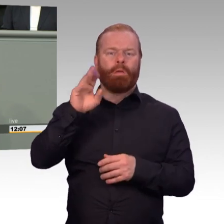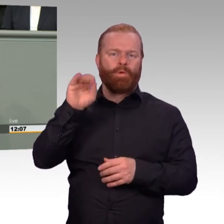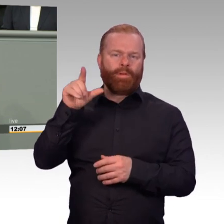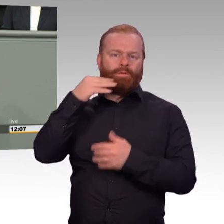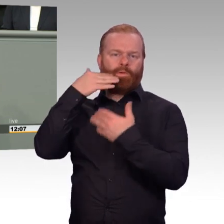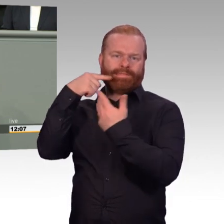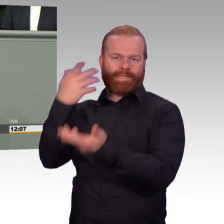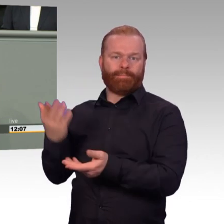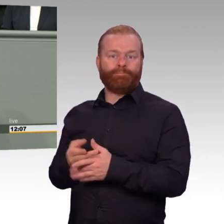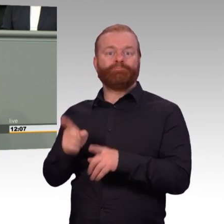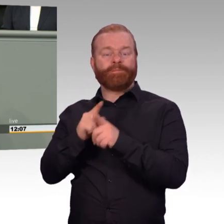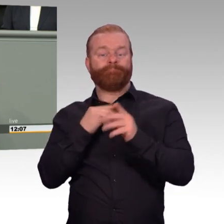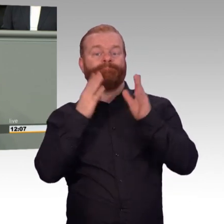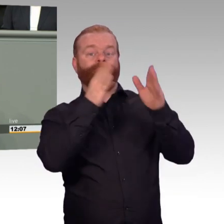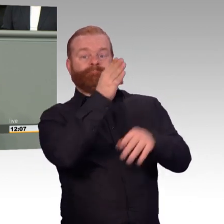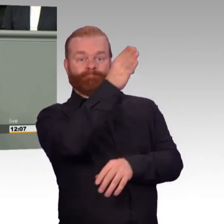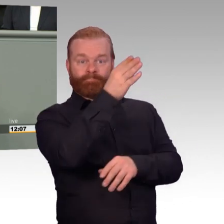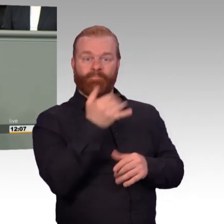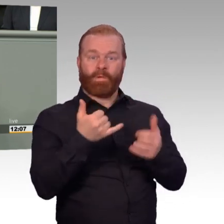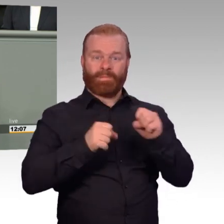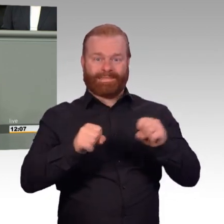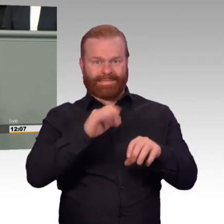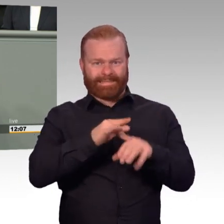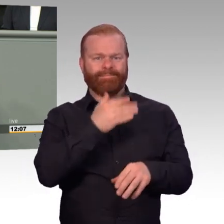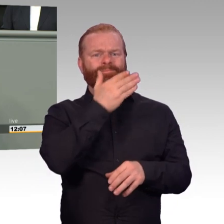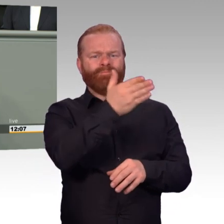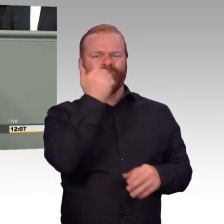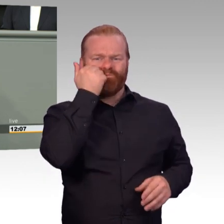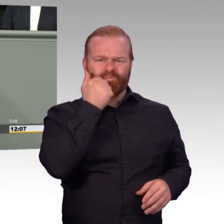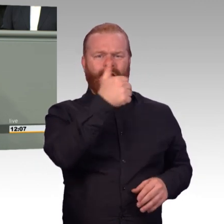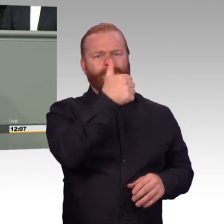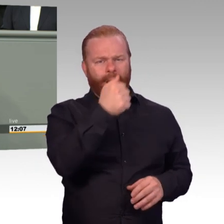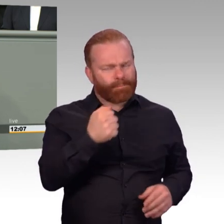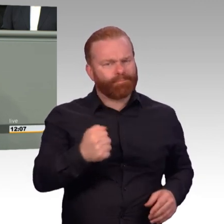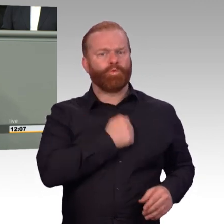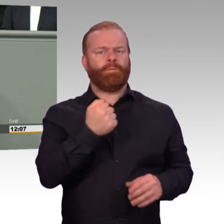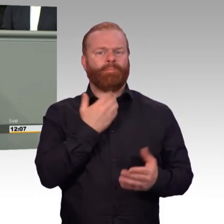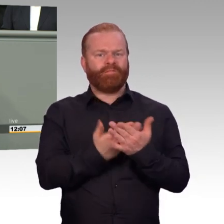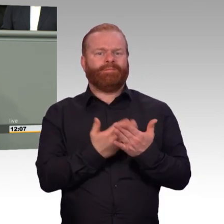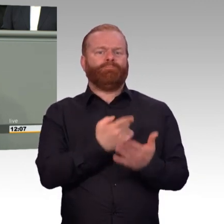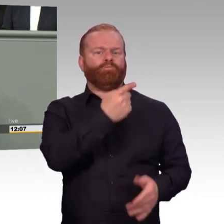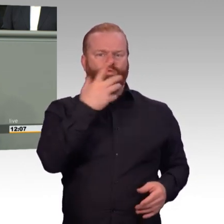Damit würden wir den richtigen Weg- .(Präsident) Denken Sie an Ihre Redezeit. (Rednerwechsel) -Und dann komme ich zum Ende, Frau Präsidentin. Und wieder Luft zum Atmen schaffen,